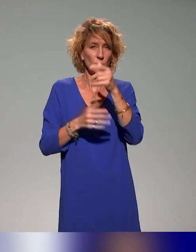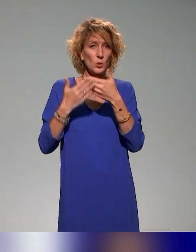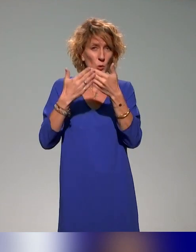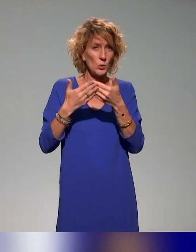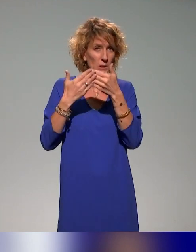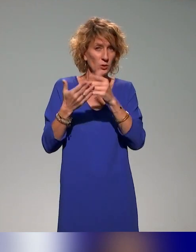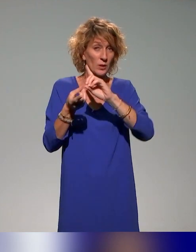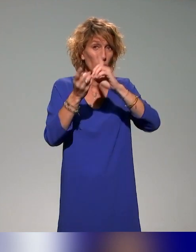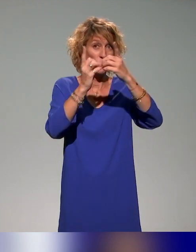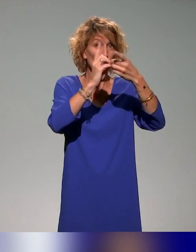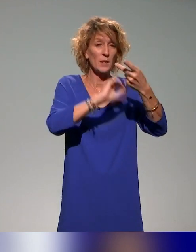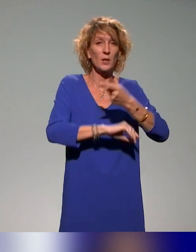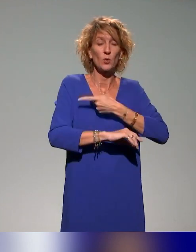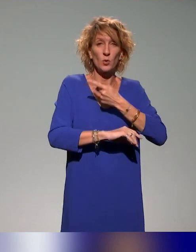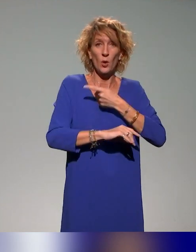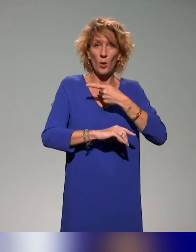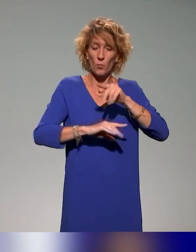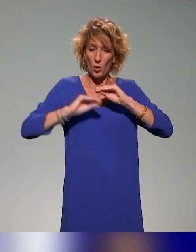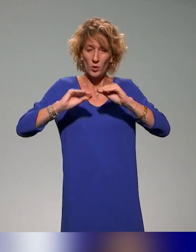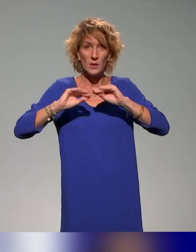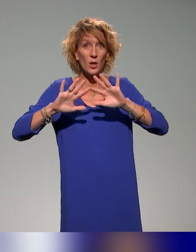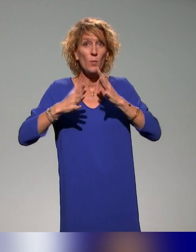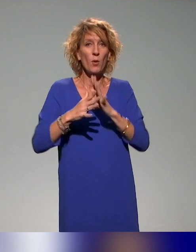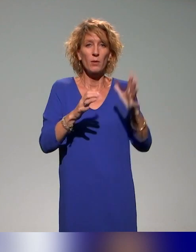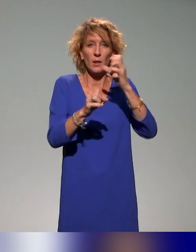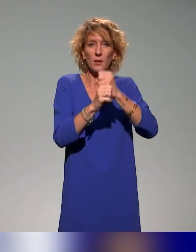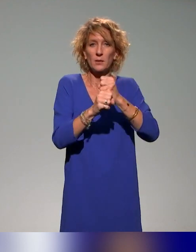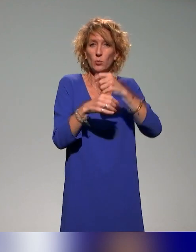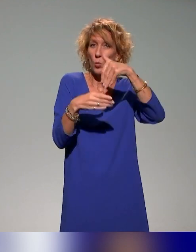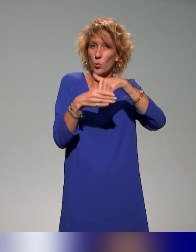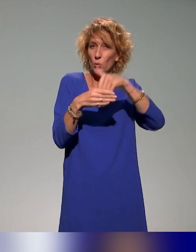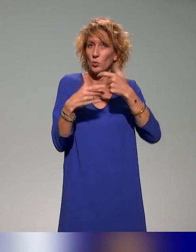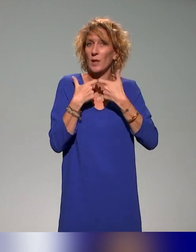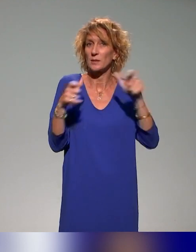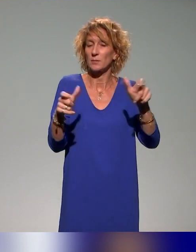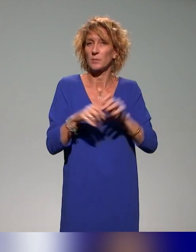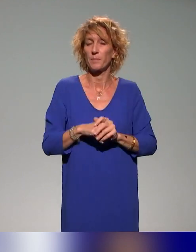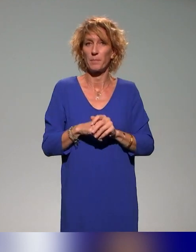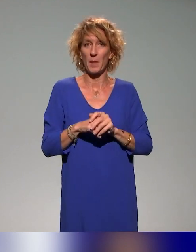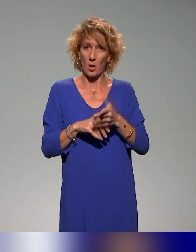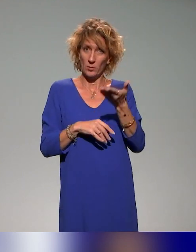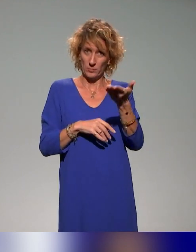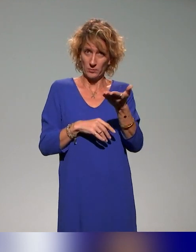à produire des documents accessibles. Donc ça s'adresse aux étudiants.